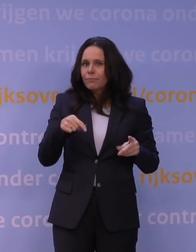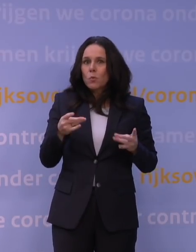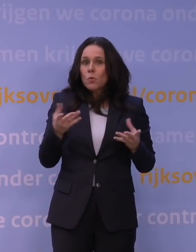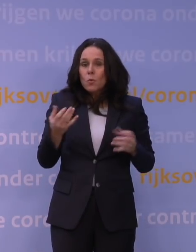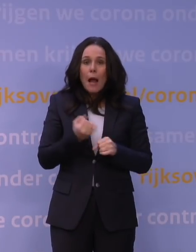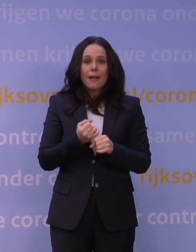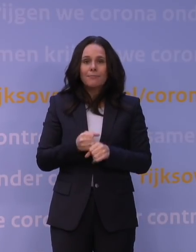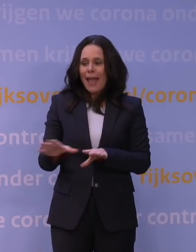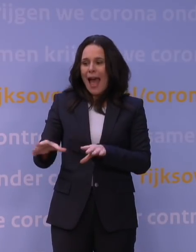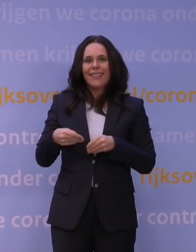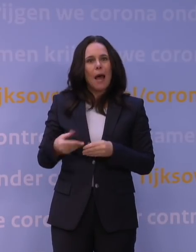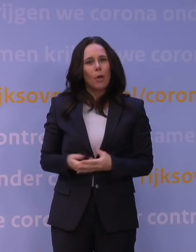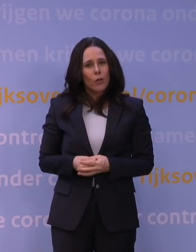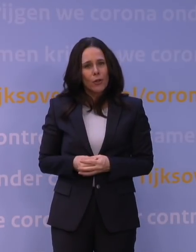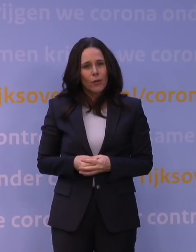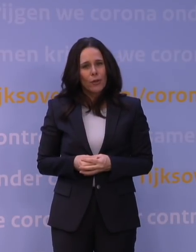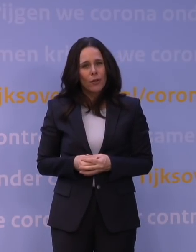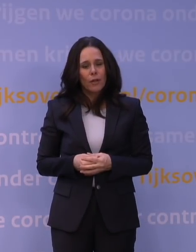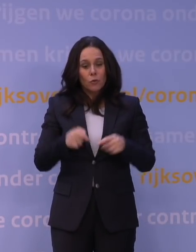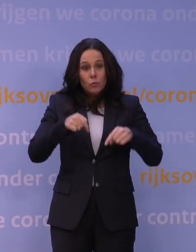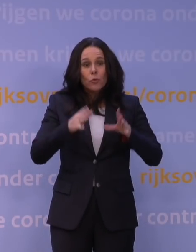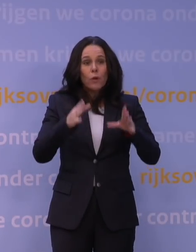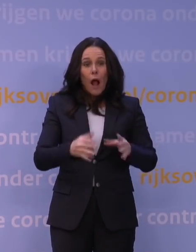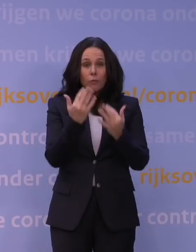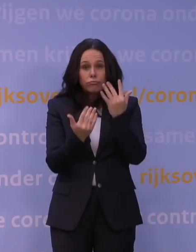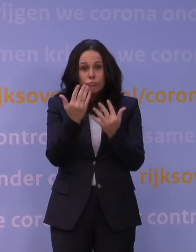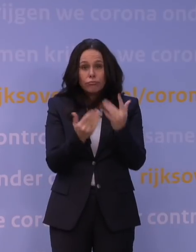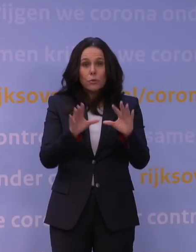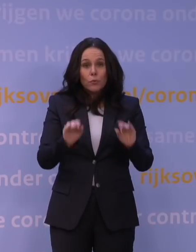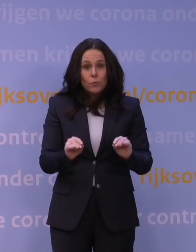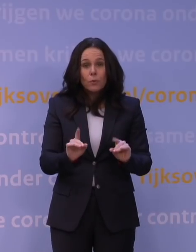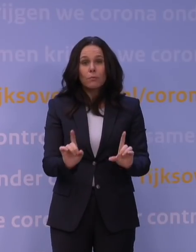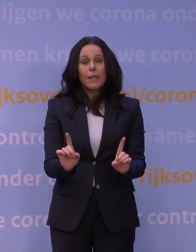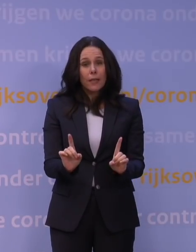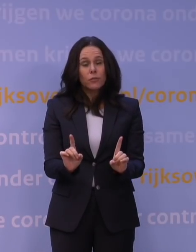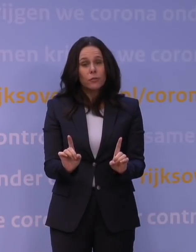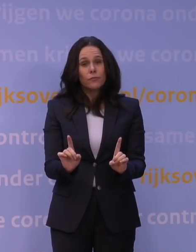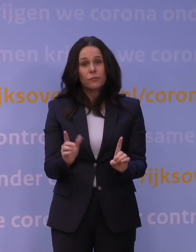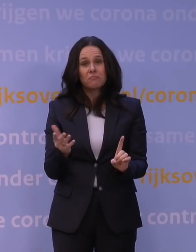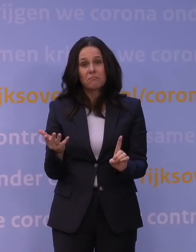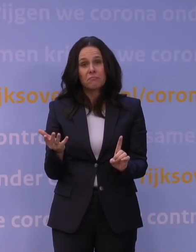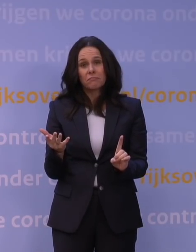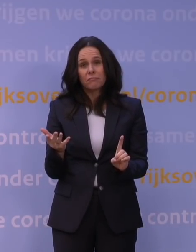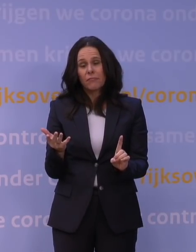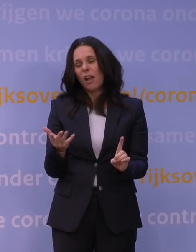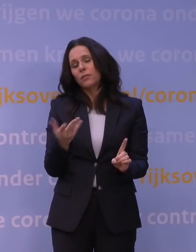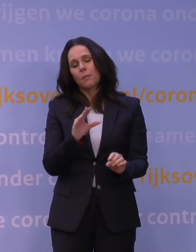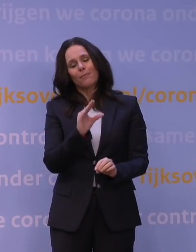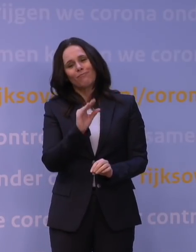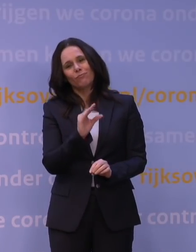en dat als we nu die modelleringen uitvoeren, dan zien we eigenlijk dat we... Als je natuurlijk hele milde getallen invoert, dan gaat het,